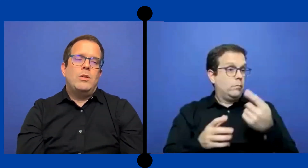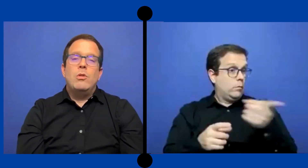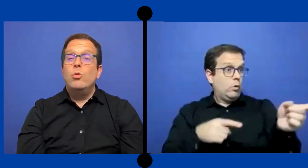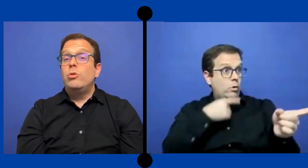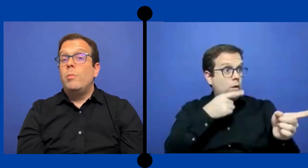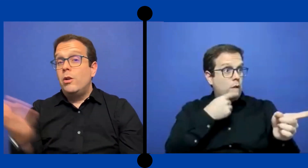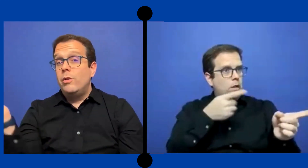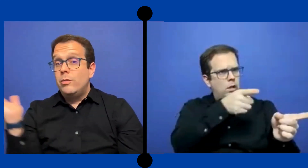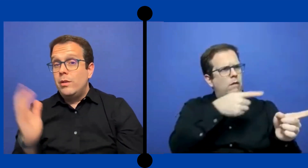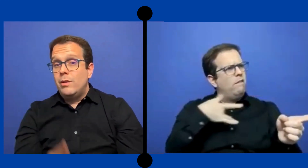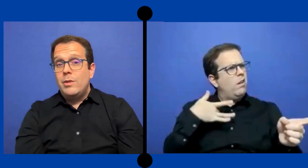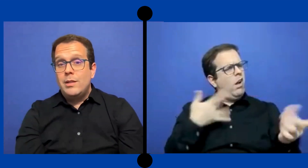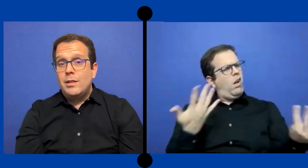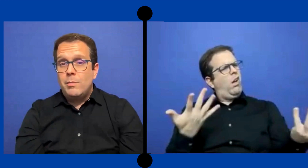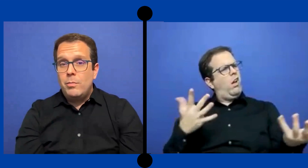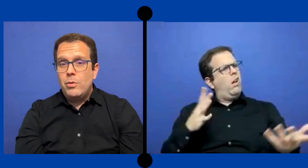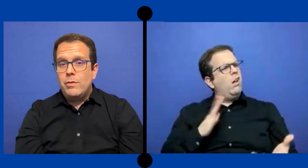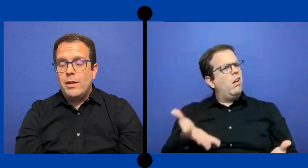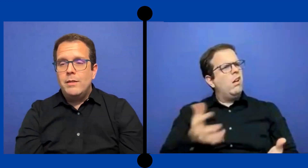pues no es justo para los estudiantes oyentes tampoco verdad.